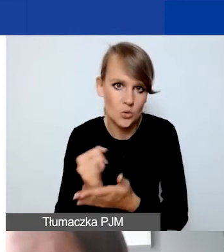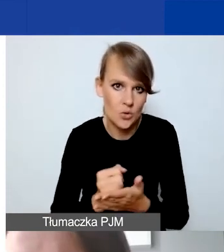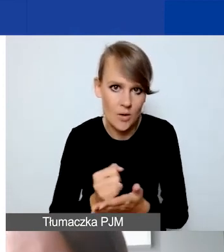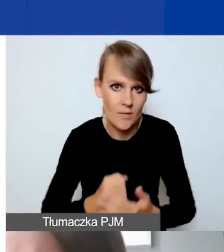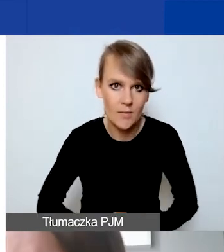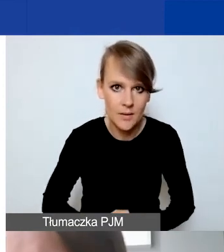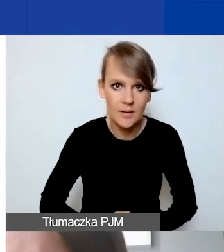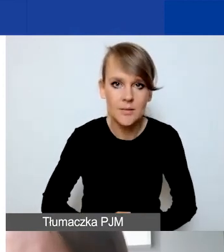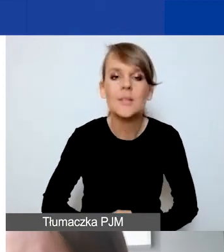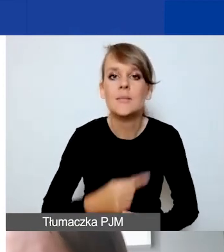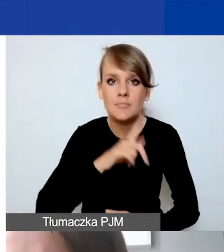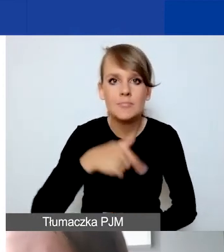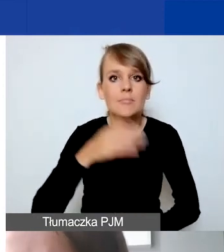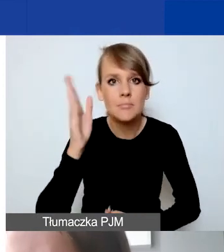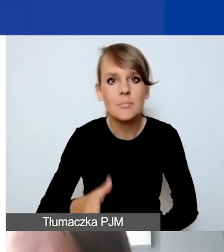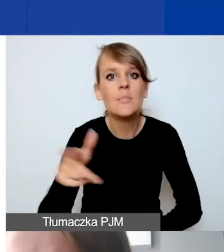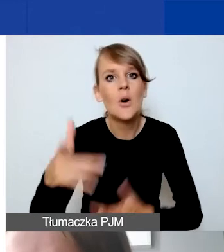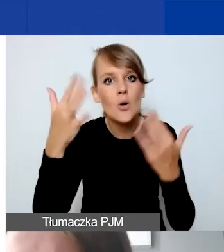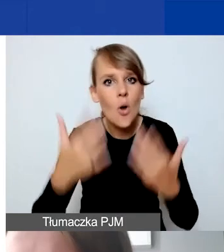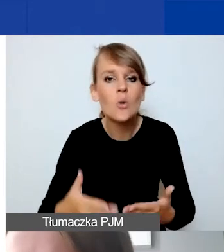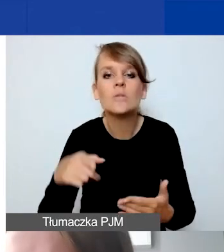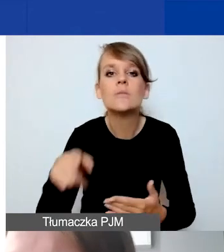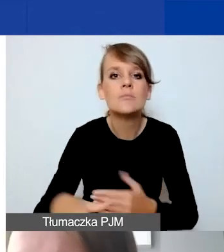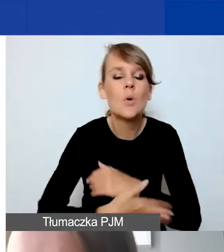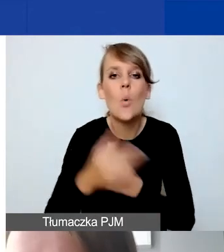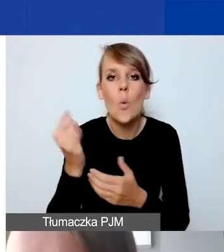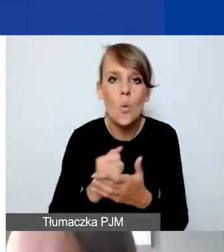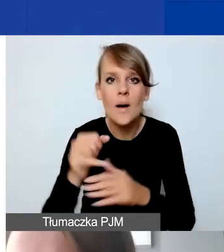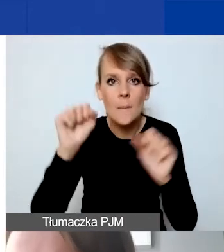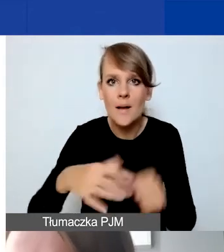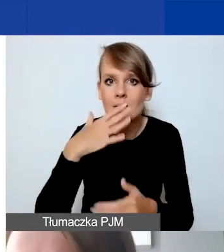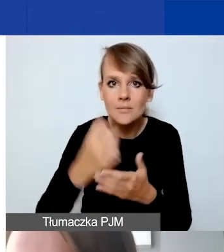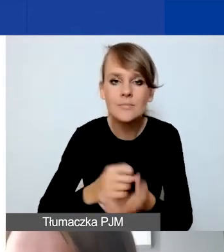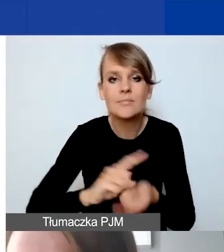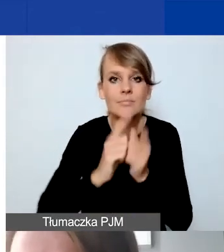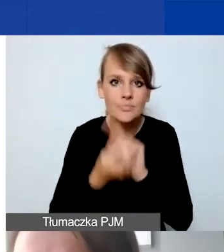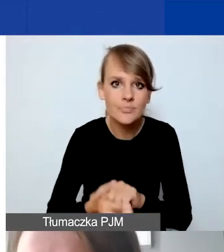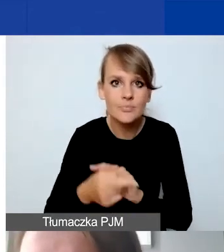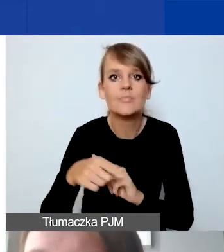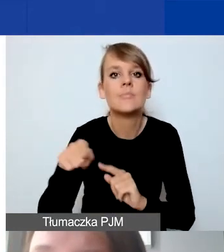Rozliczamy się po kursie zastosowanym przez bank, do przewalutowania poszczególnych transz. Oznacza to,